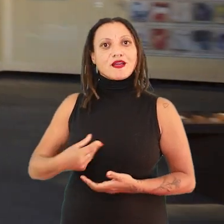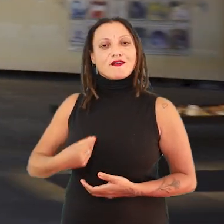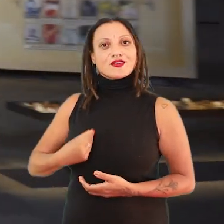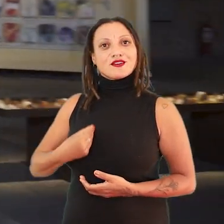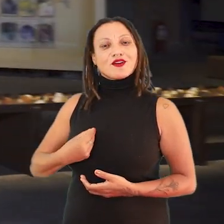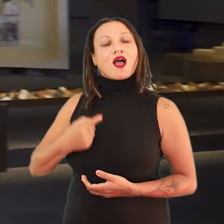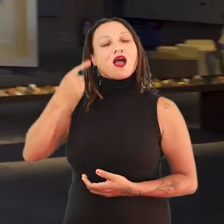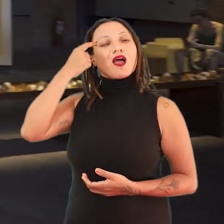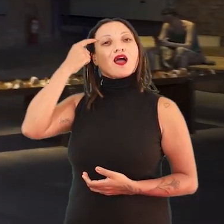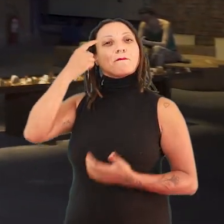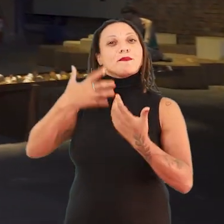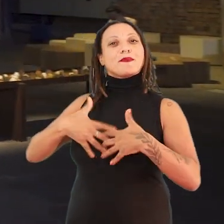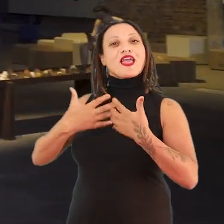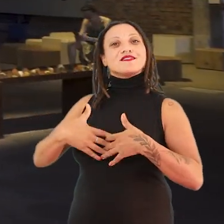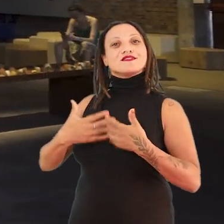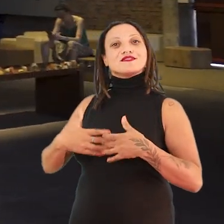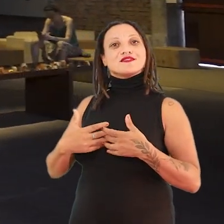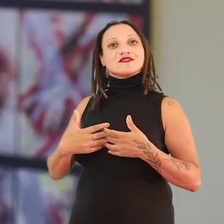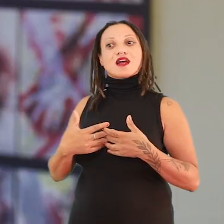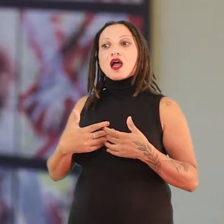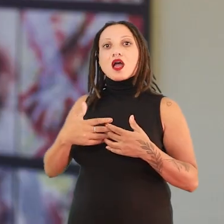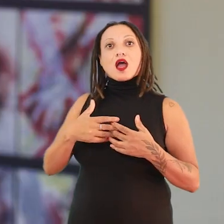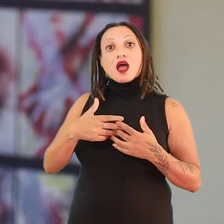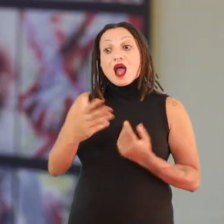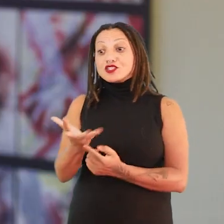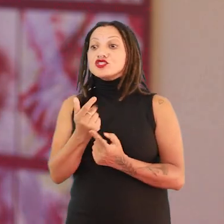a gente vai pensar nessa localidade dessas pessoas artistas.